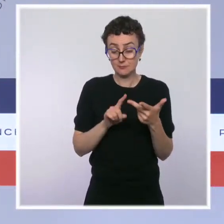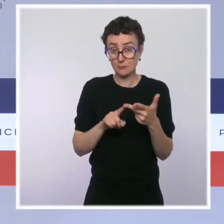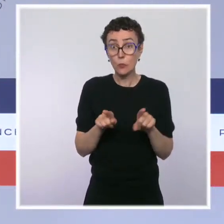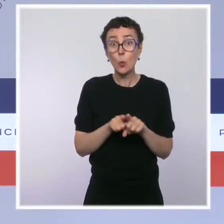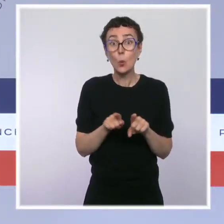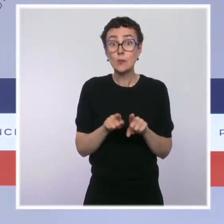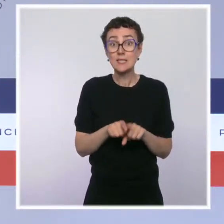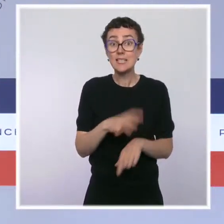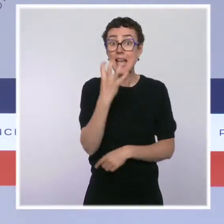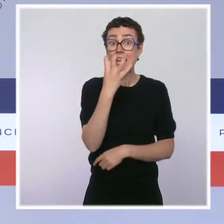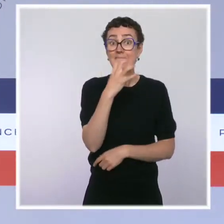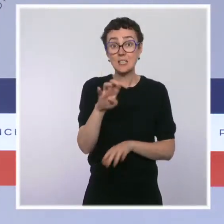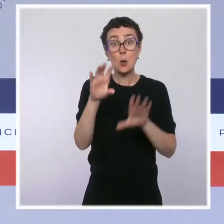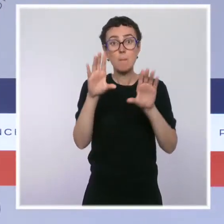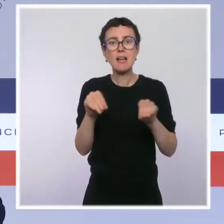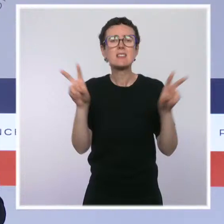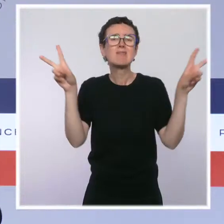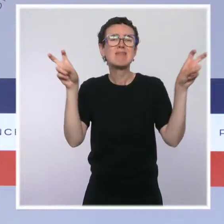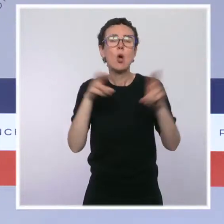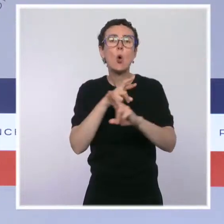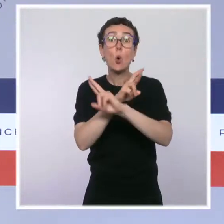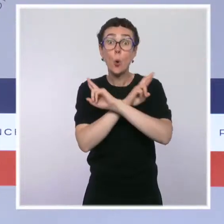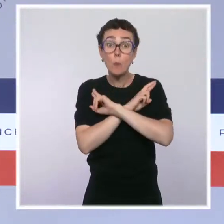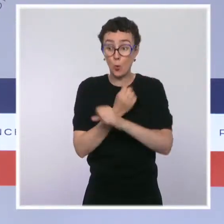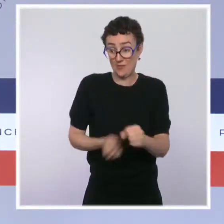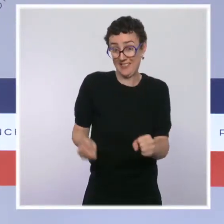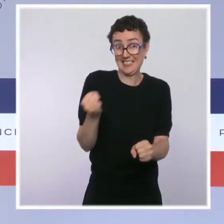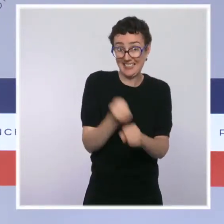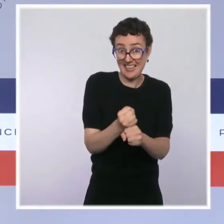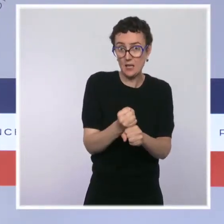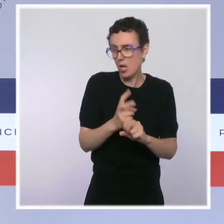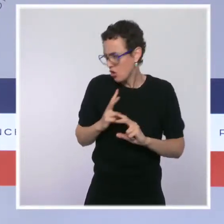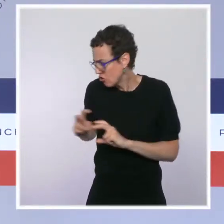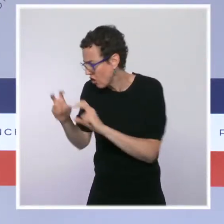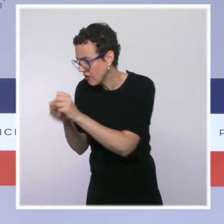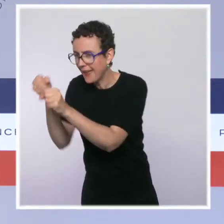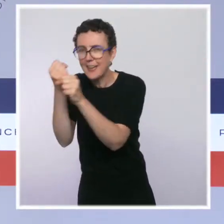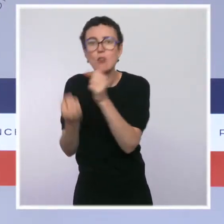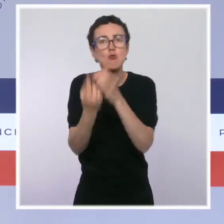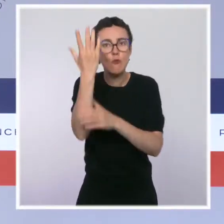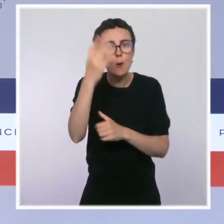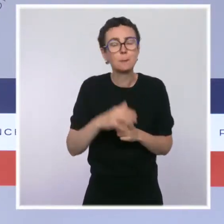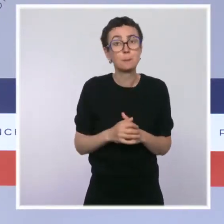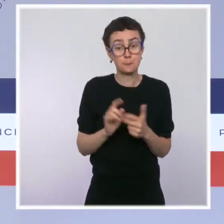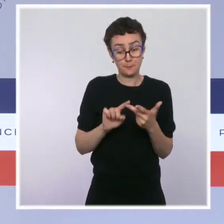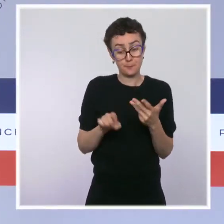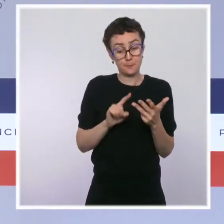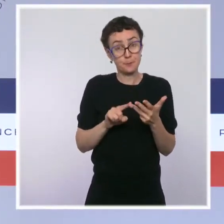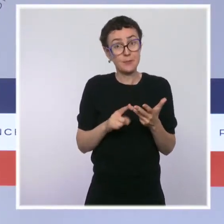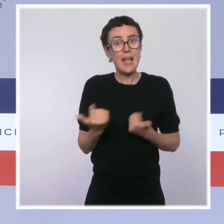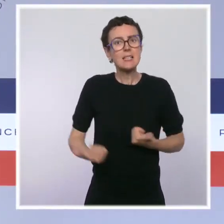et que nous continuons évidemment à en chercher, que les services de l'État sont mobilisés et que nous souhaitons